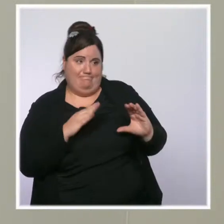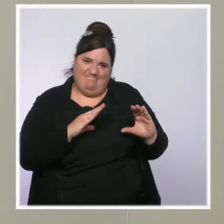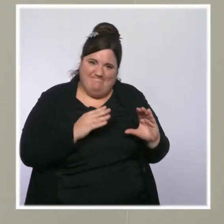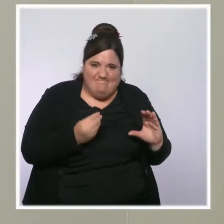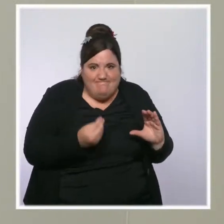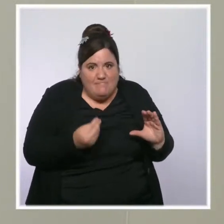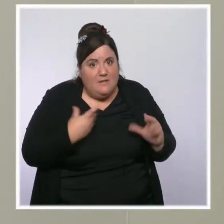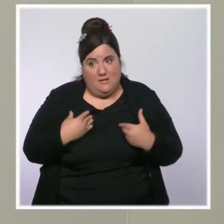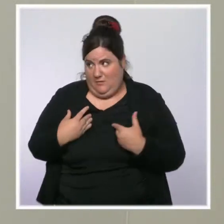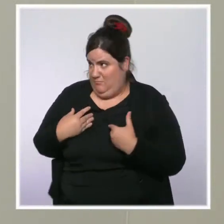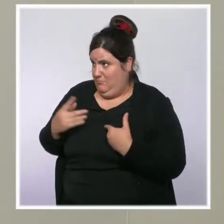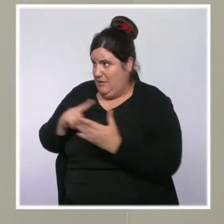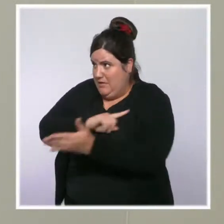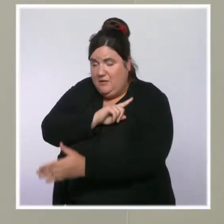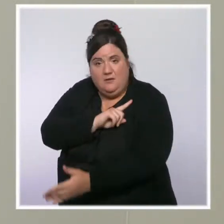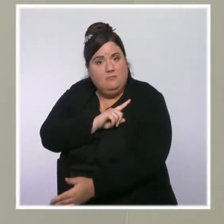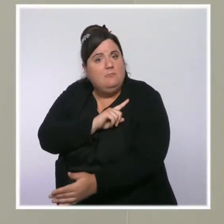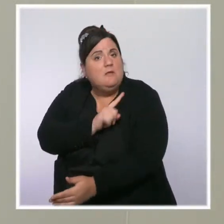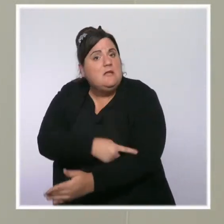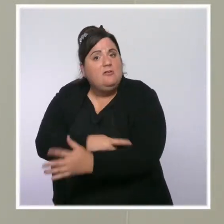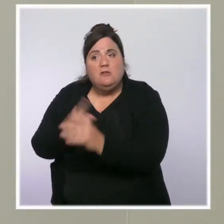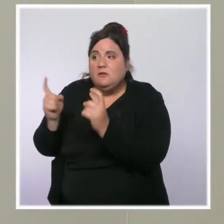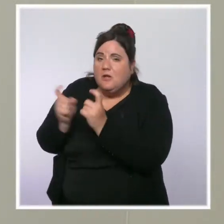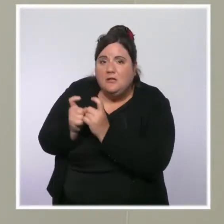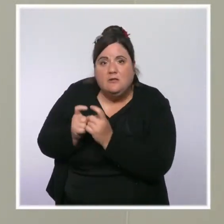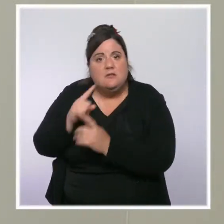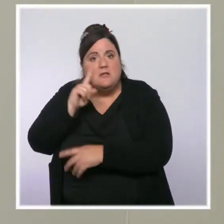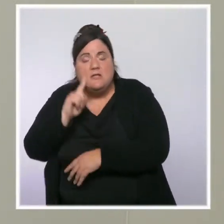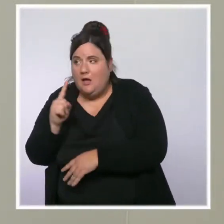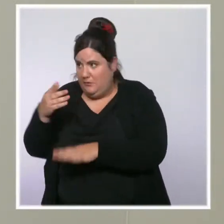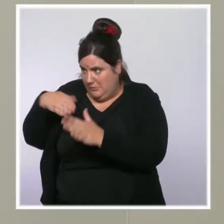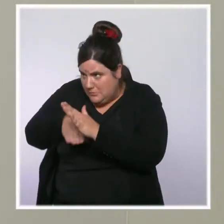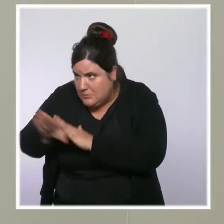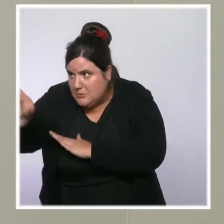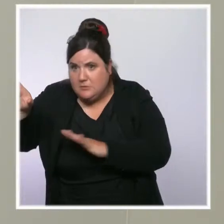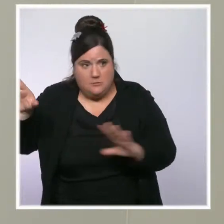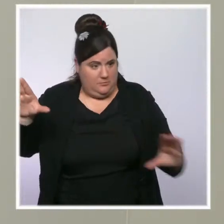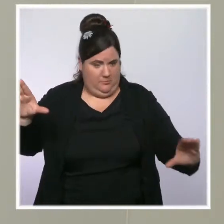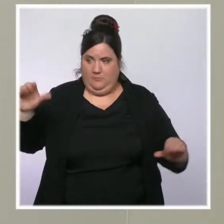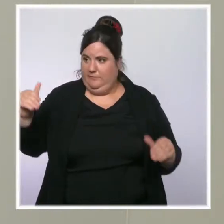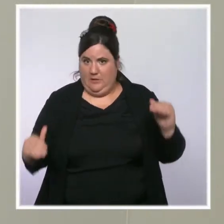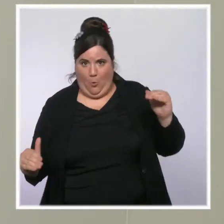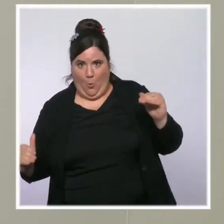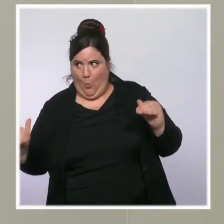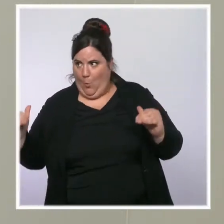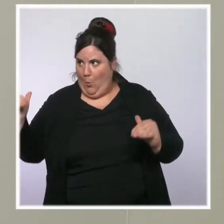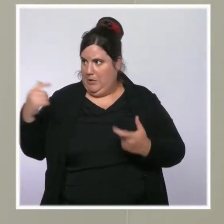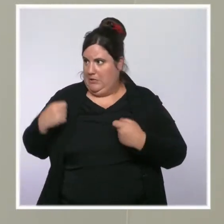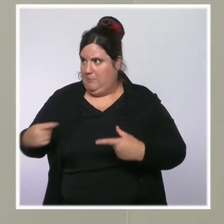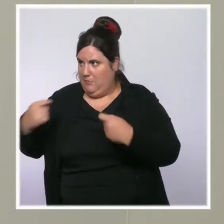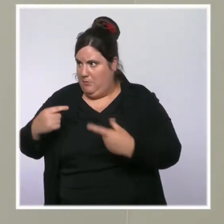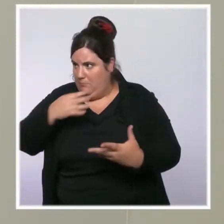revenu ne permet pas suffisamment d'assumer ces dépenses, sont très impactées. Ce que je vous disais à l'instant,